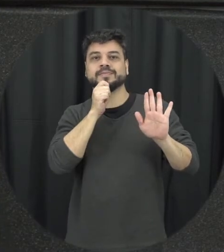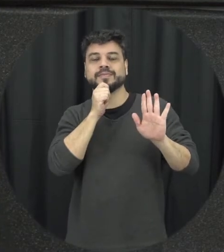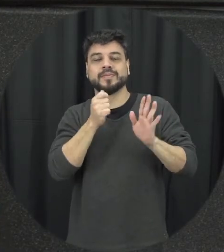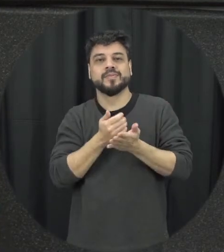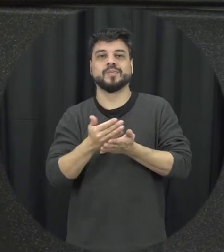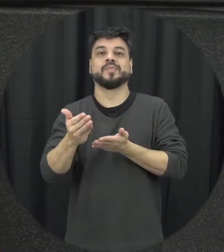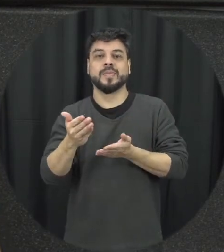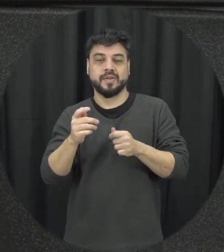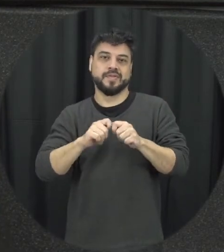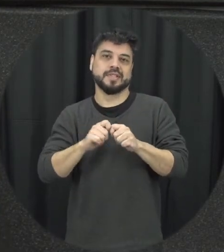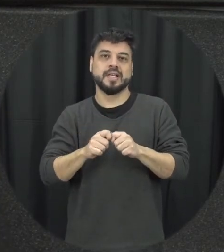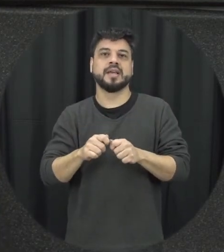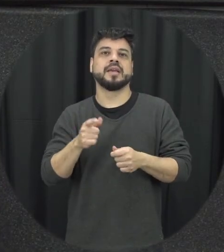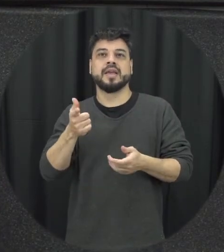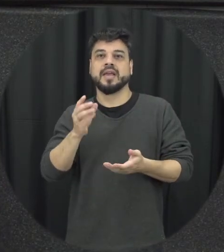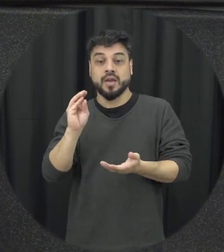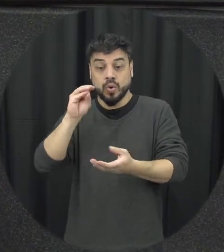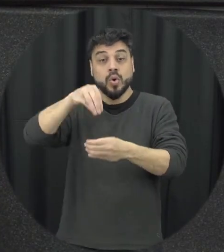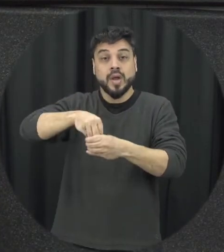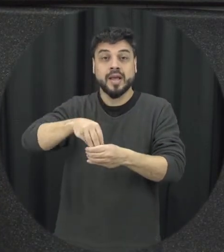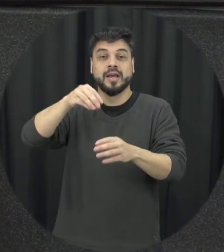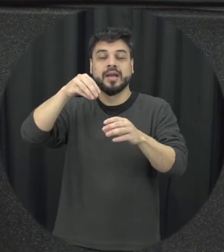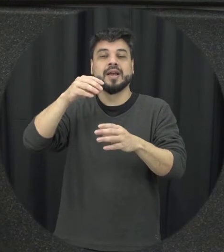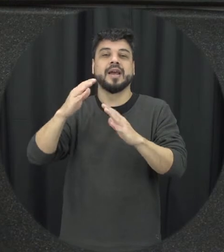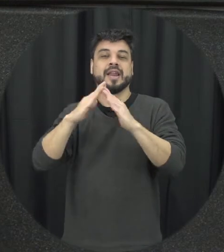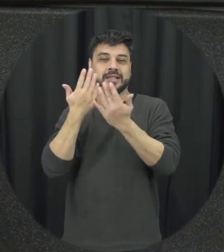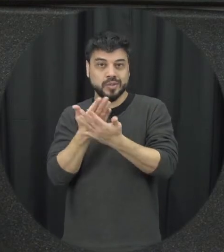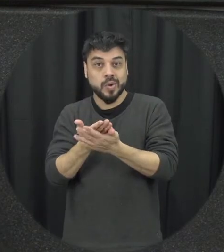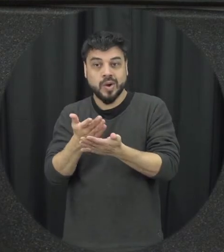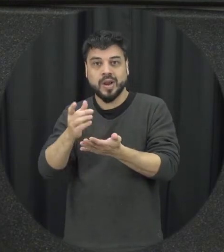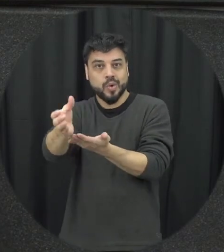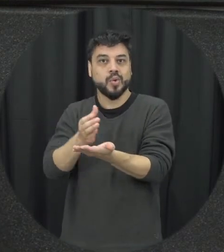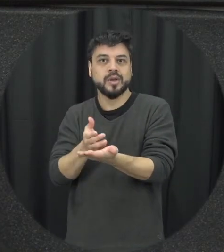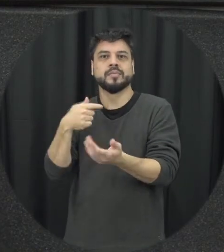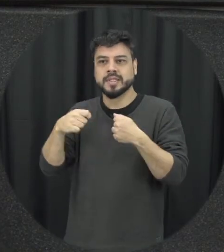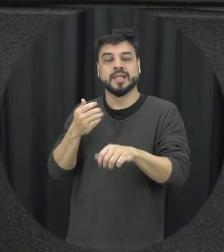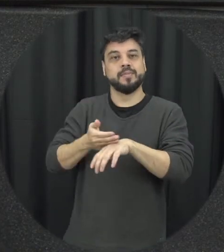então essa questão de incluir no currículo escolar a gente precisa ver isso mais a taxa existem